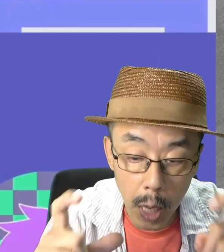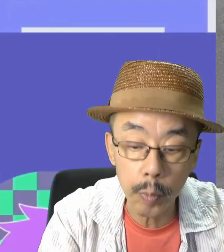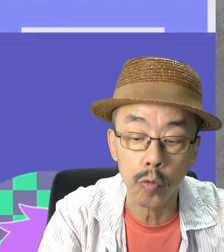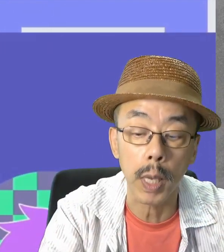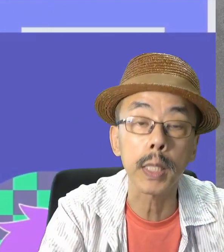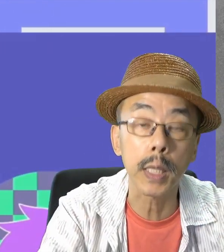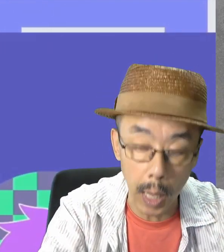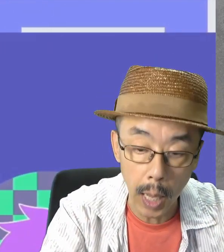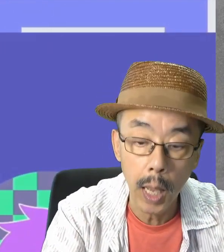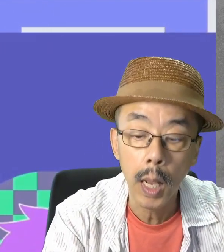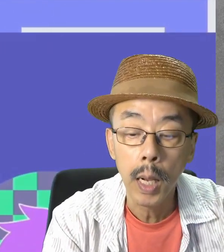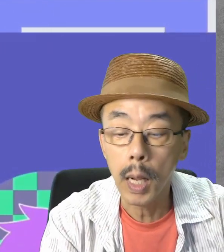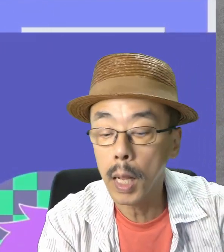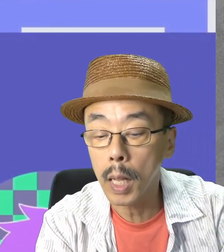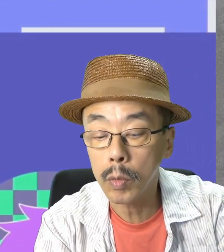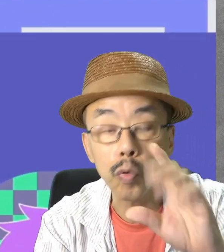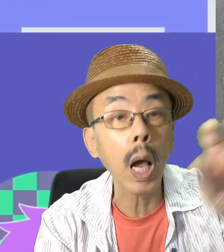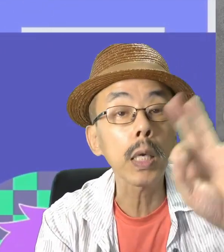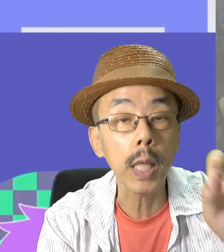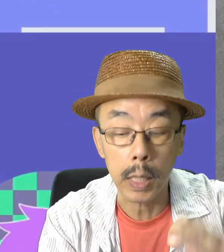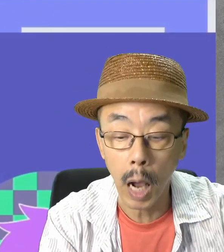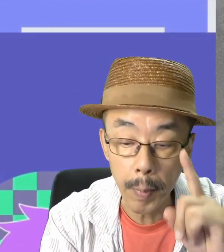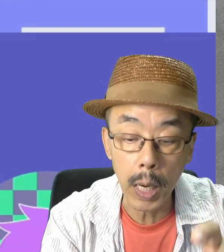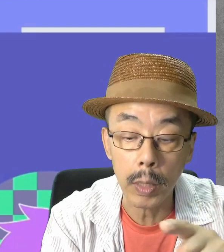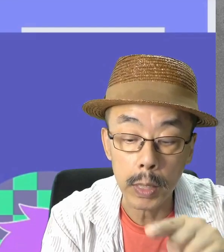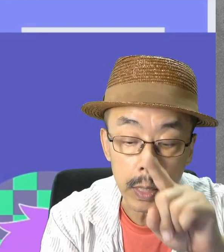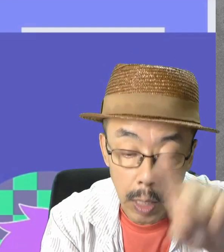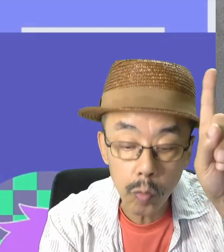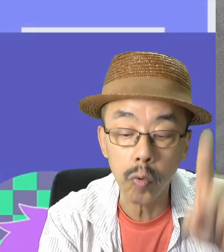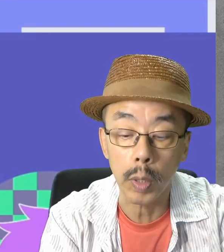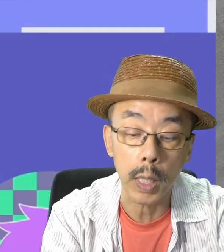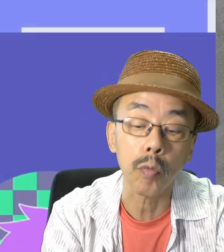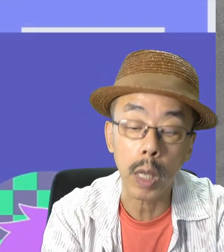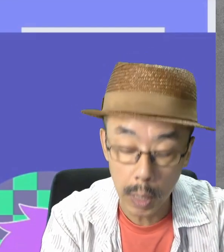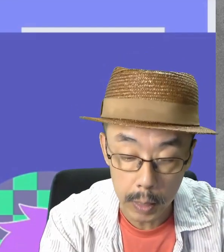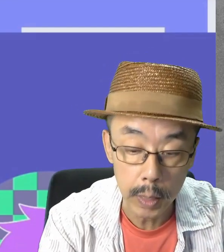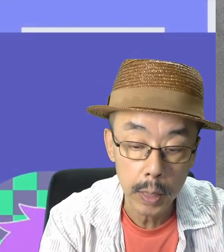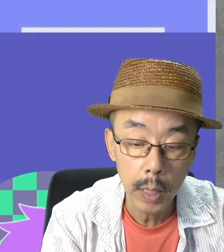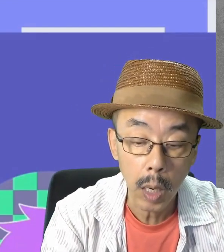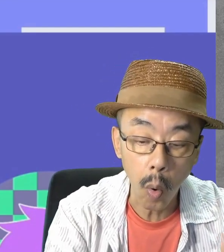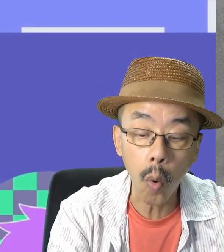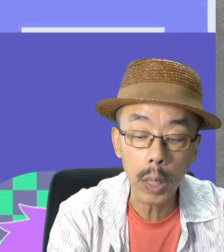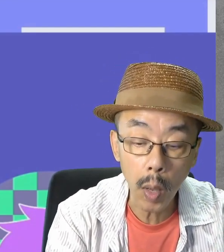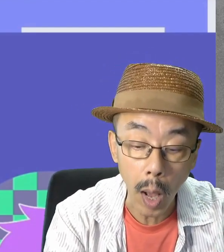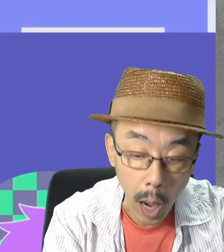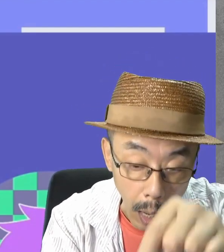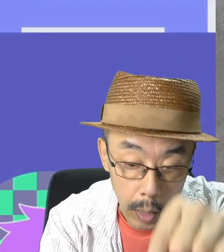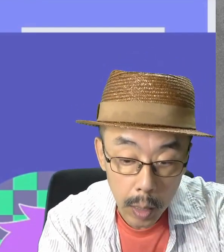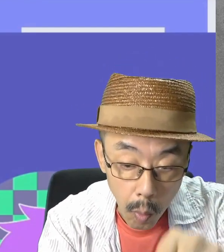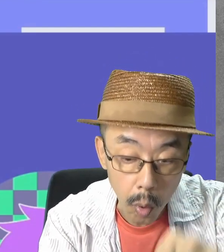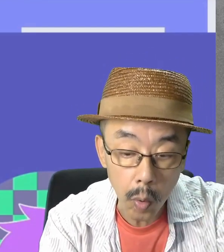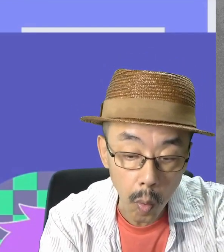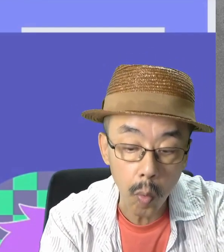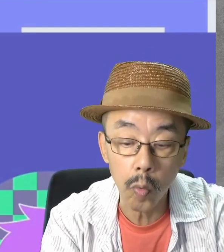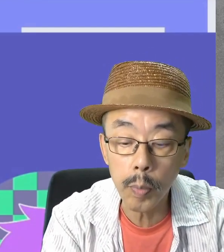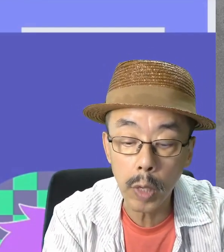ここで、使いたいカメラにチェックを入れてください。